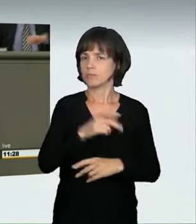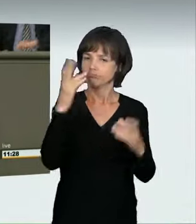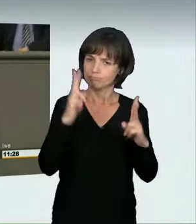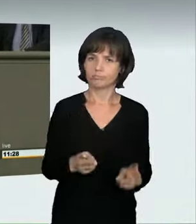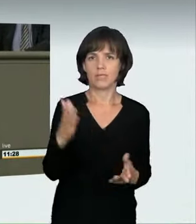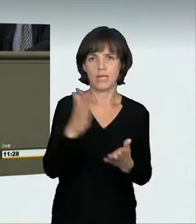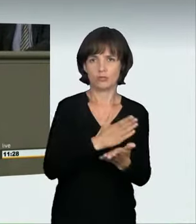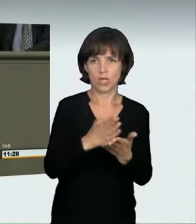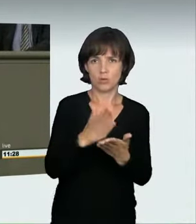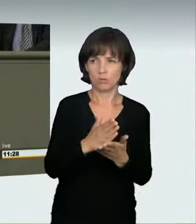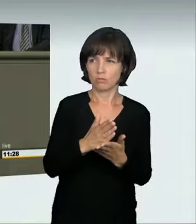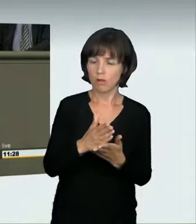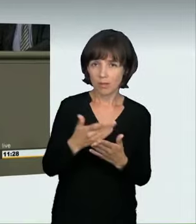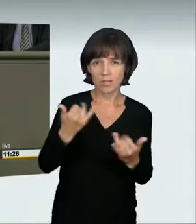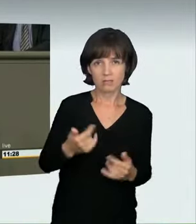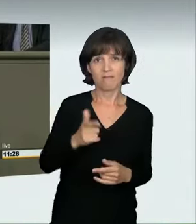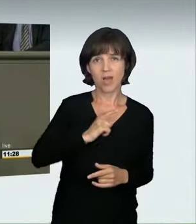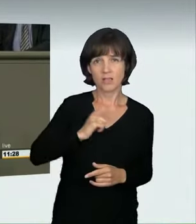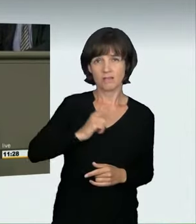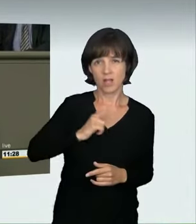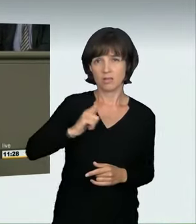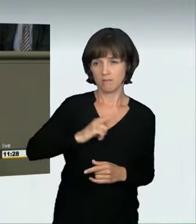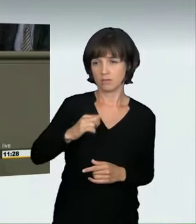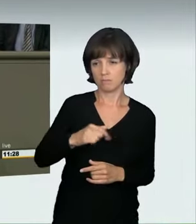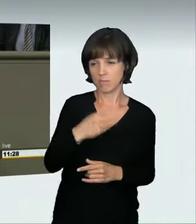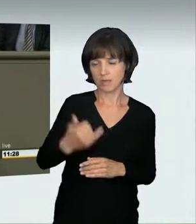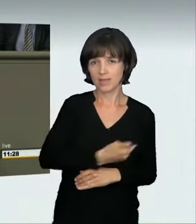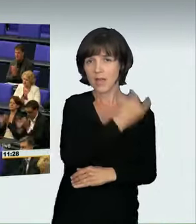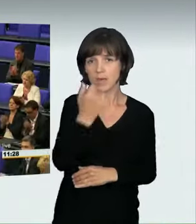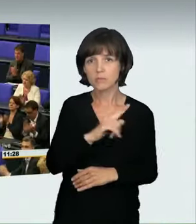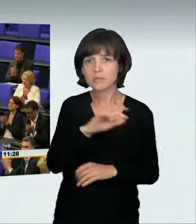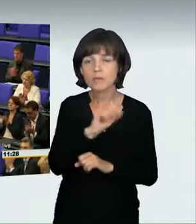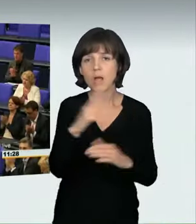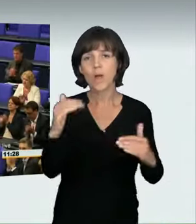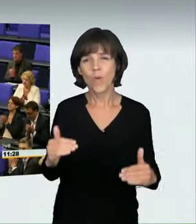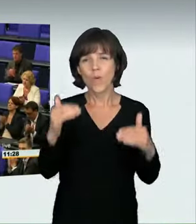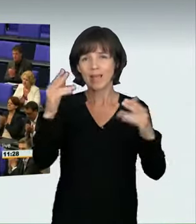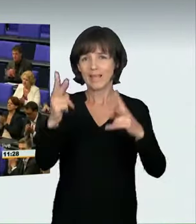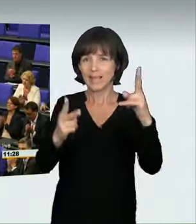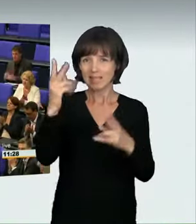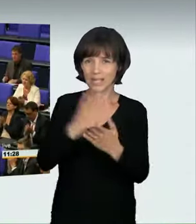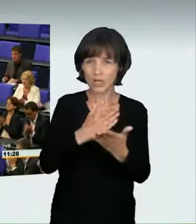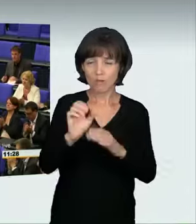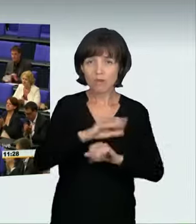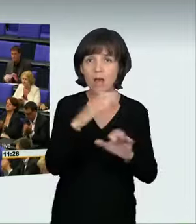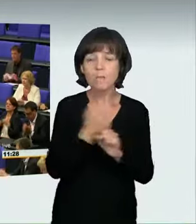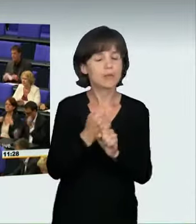so lange wollen wir nicht warten. Wir müssen dieses Problem jetzt angehen. (Applaus)